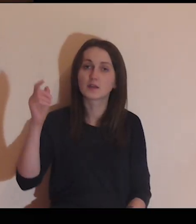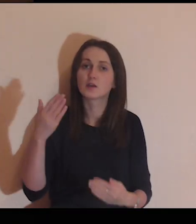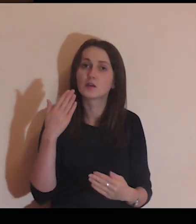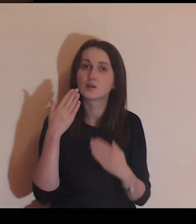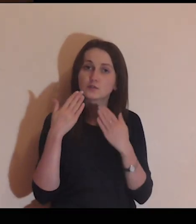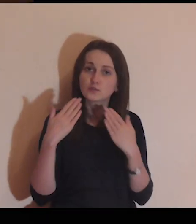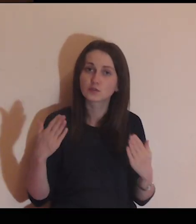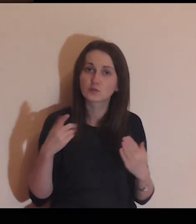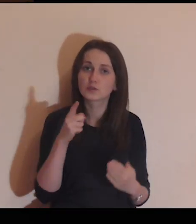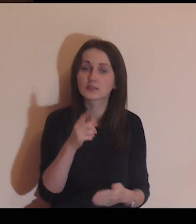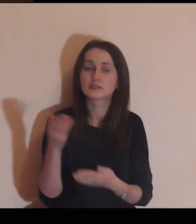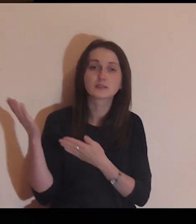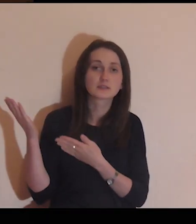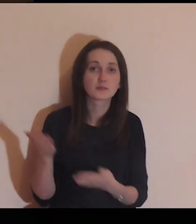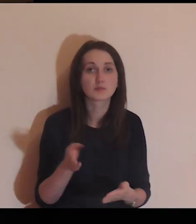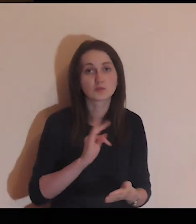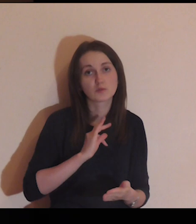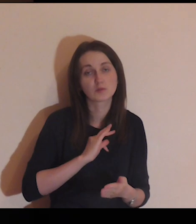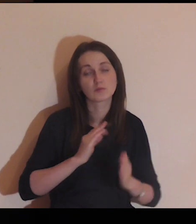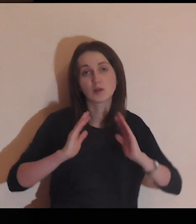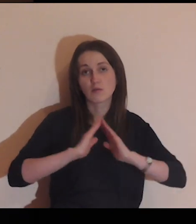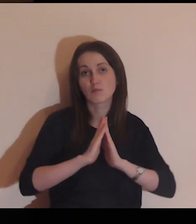Panie, dziękuję Ci, że zaprosiłeś mnie na tę modlitwę,